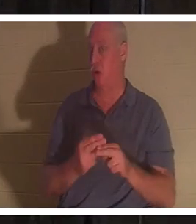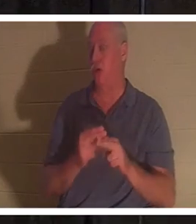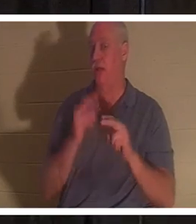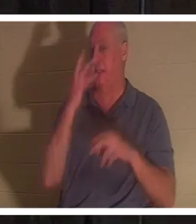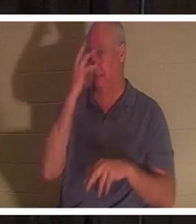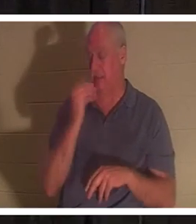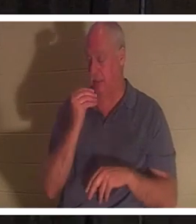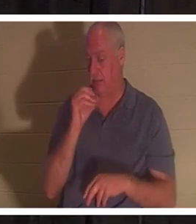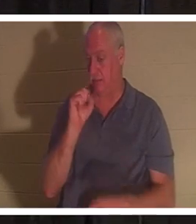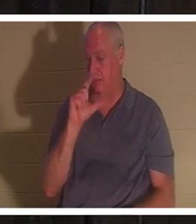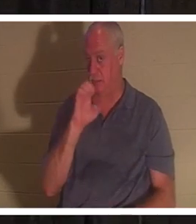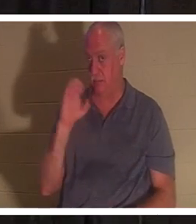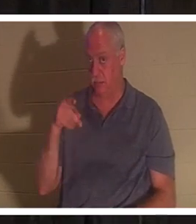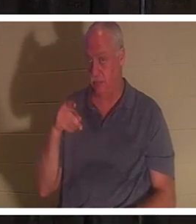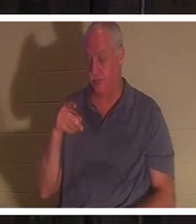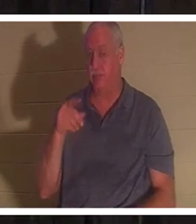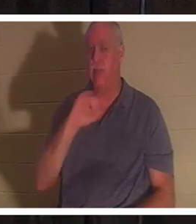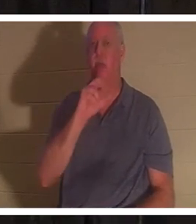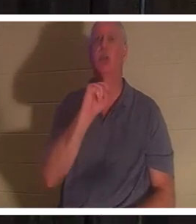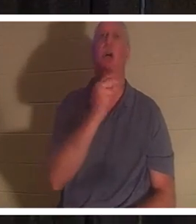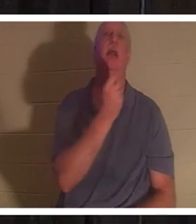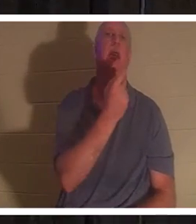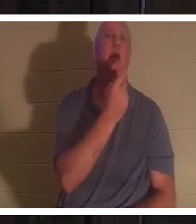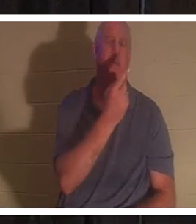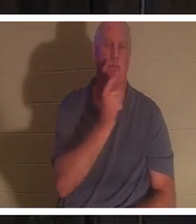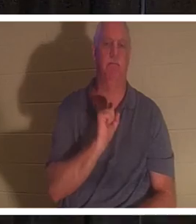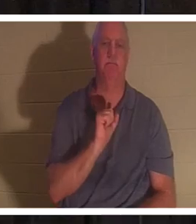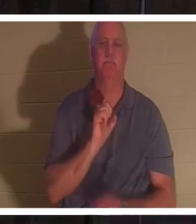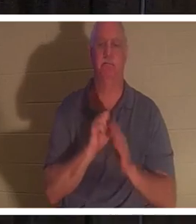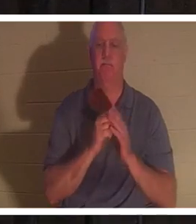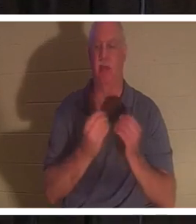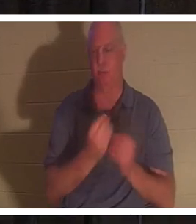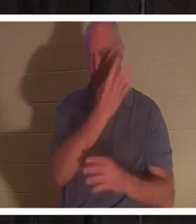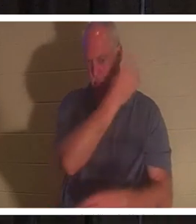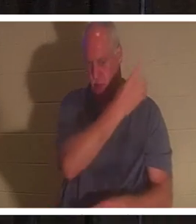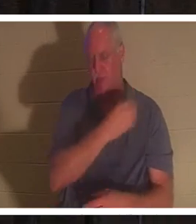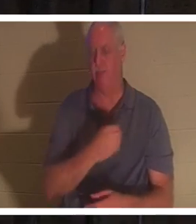mit mir Johannes 11 auf. Aber ich habe es auch in der PowerPoint-Präsentation, wenn Sie nicht danach suchen wollen